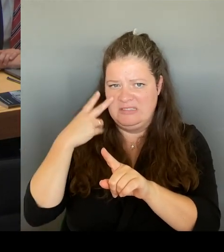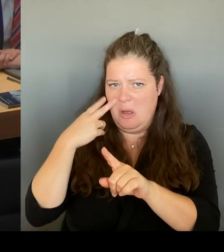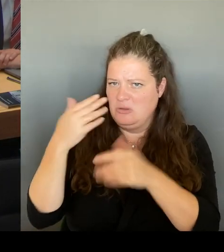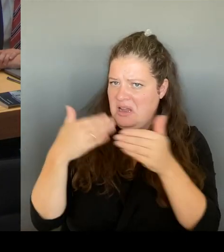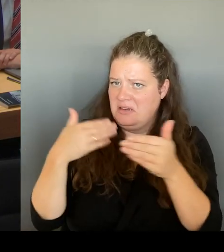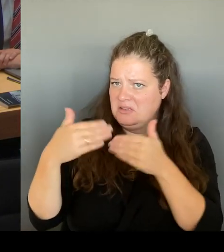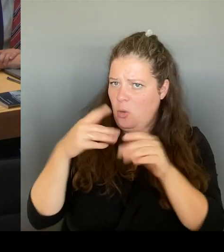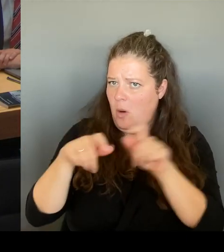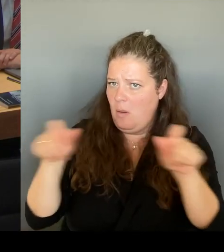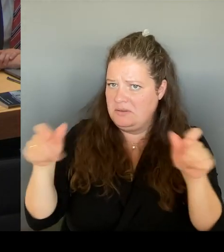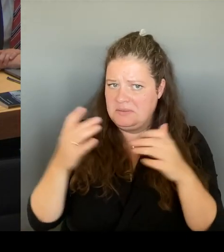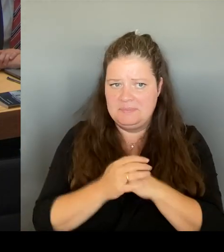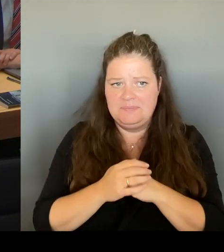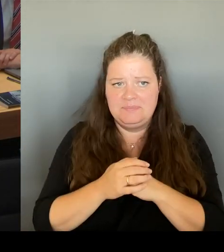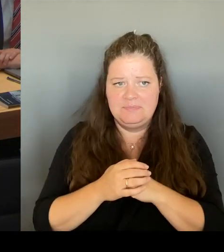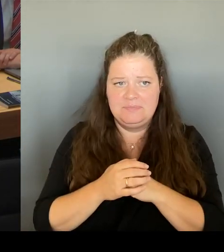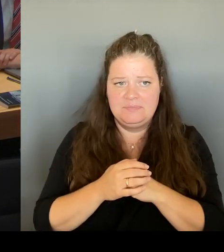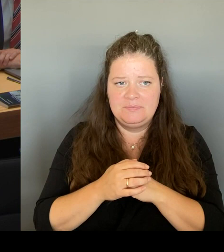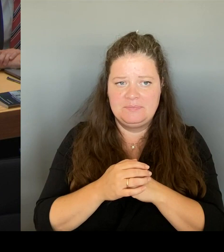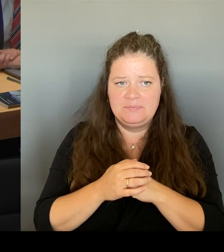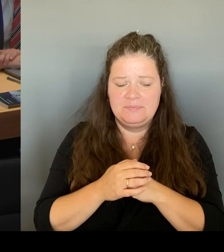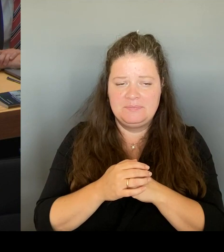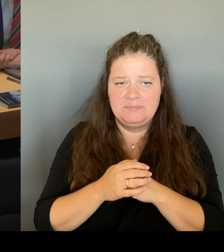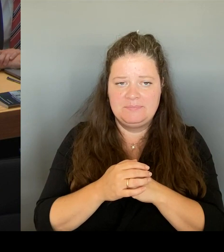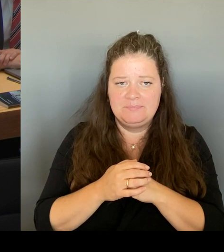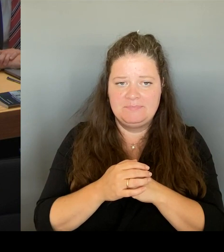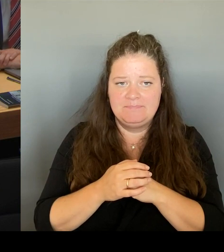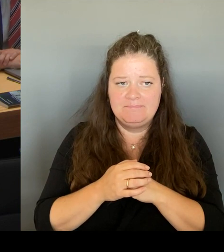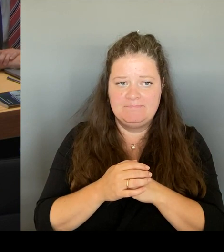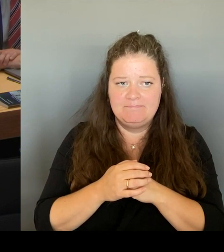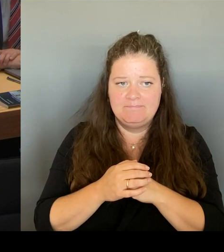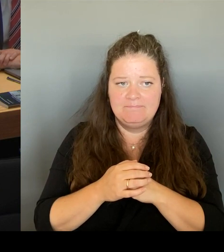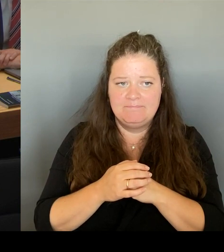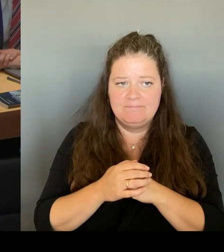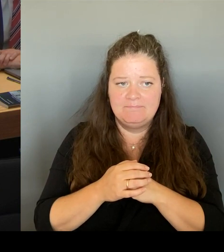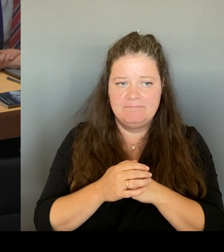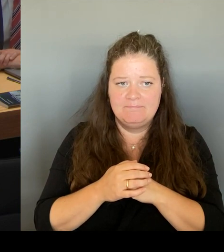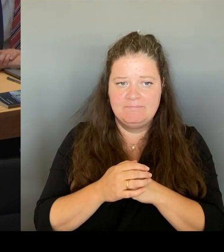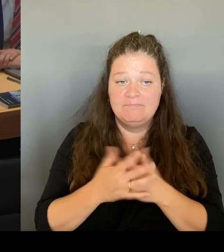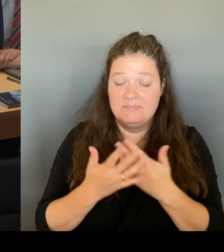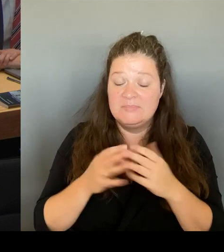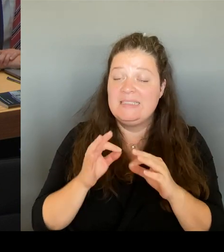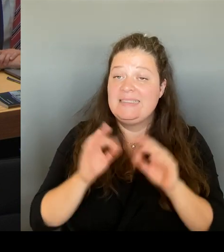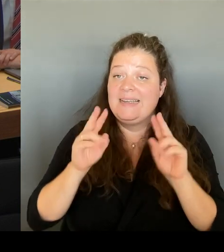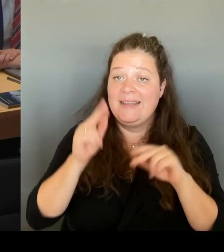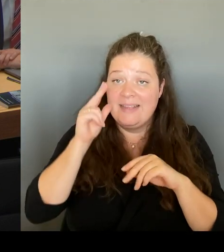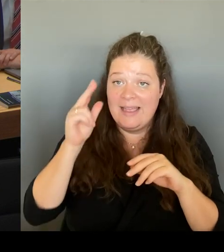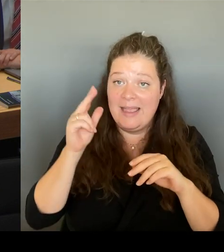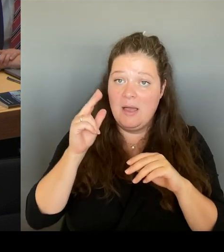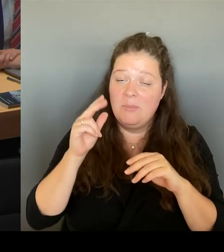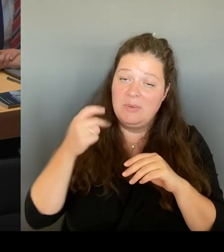Lieber Abgeordneter! Meine lieben Gäste! Als dieser Vorschlag letzte Woche